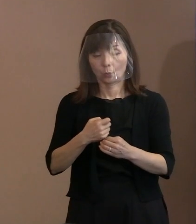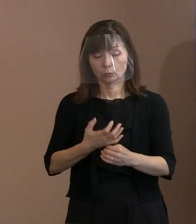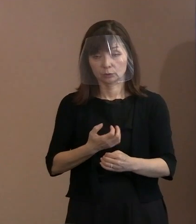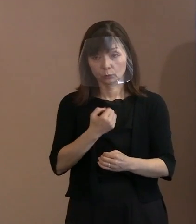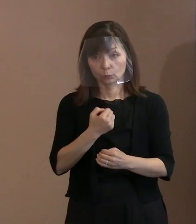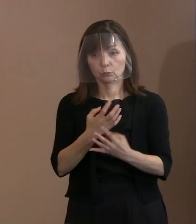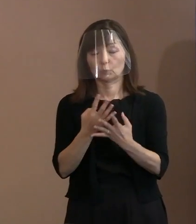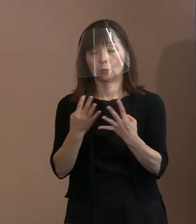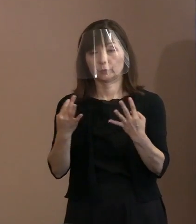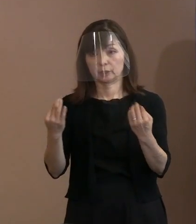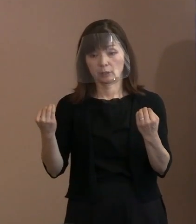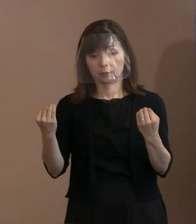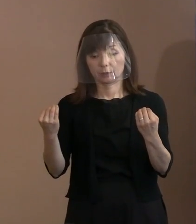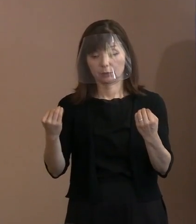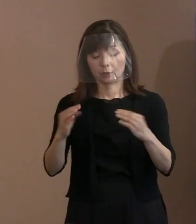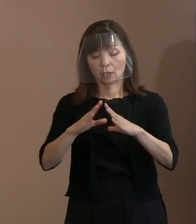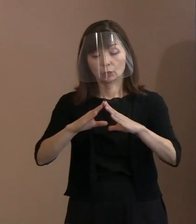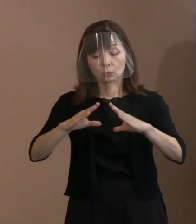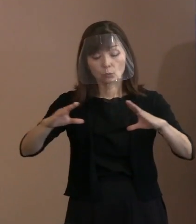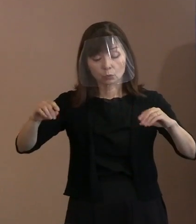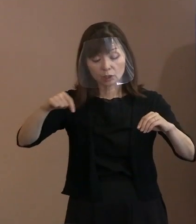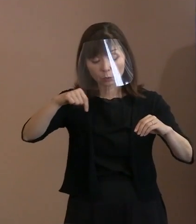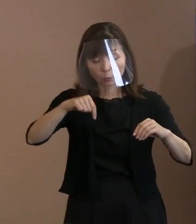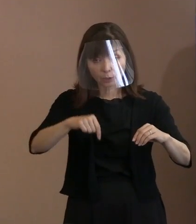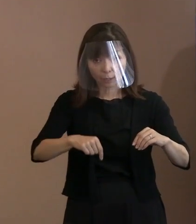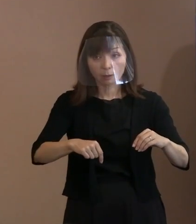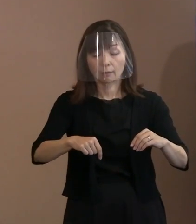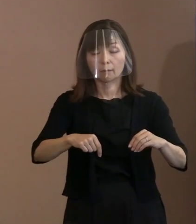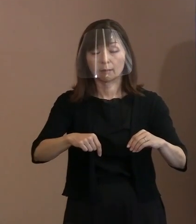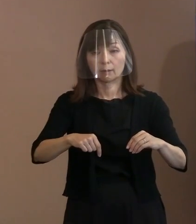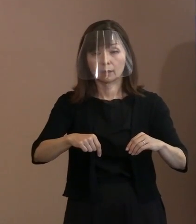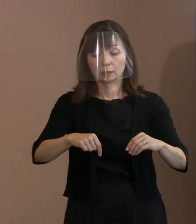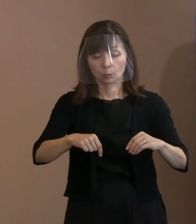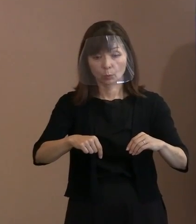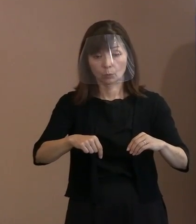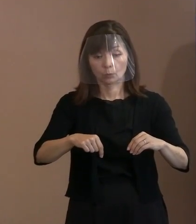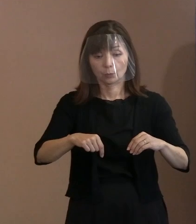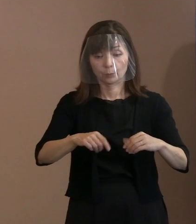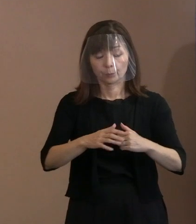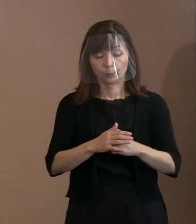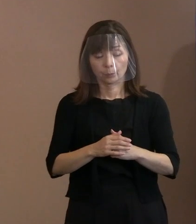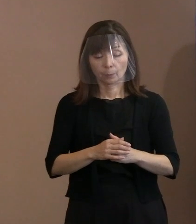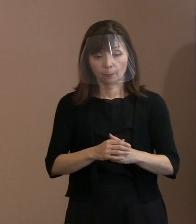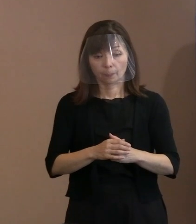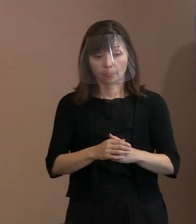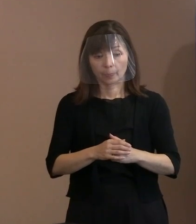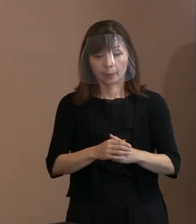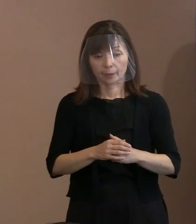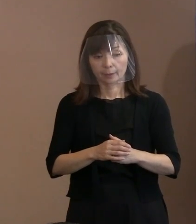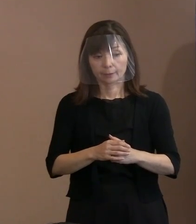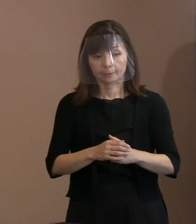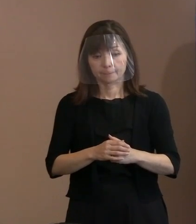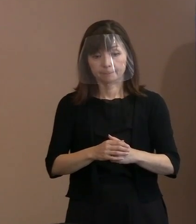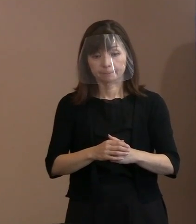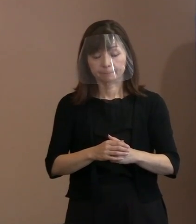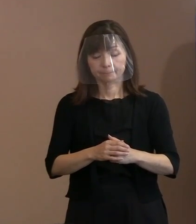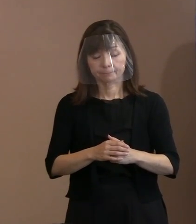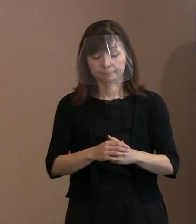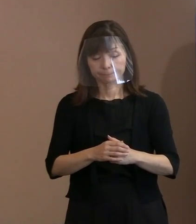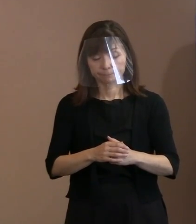国内でも必ずしも外が一枚岩と 見られるような状況ではない中での